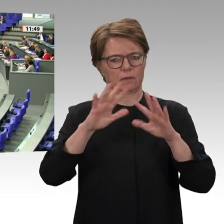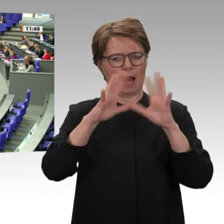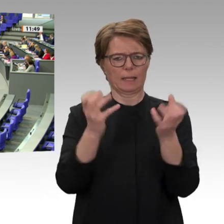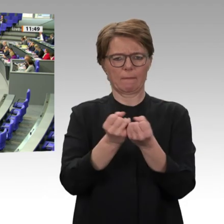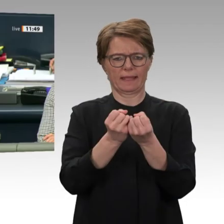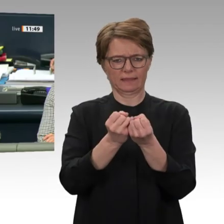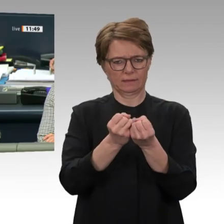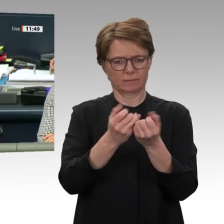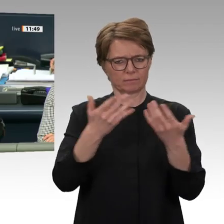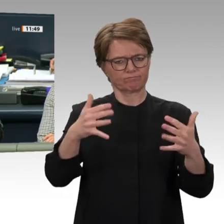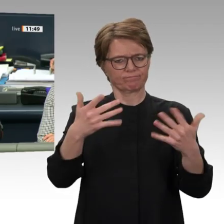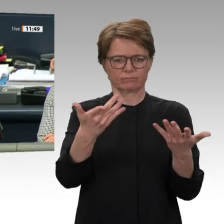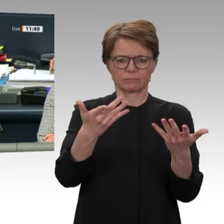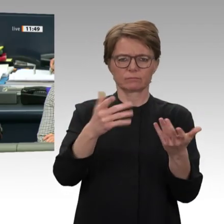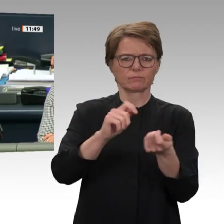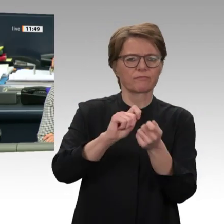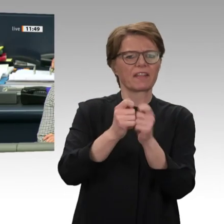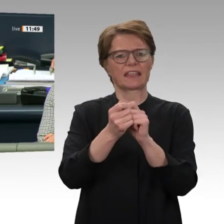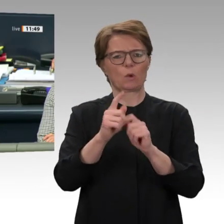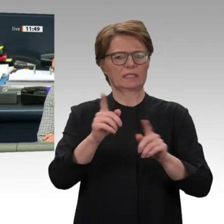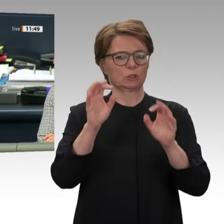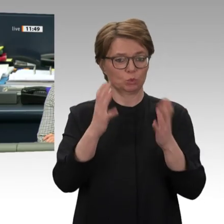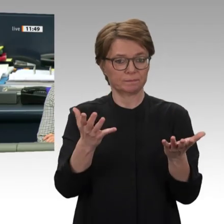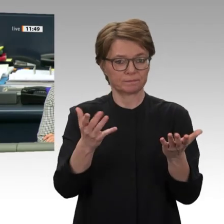Nächste Rednerin: für die Fraktion Die Linke Christine Buchholz.